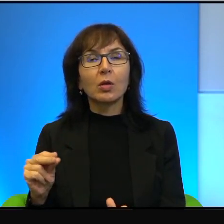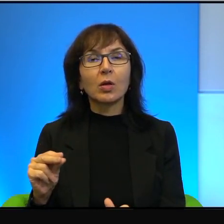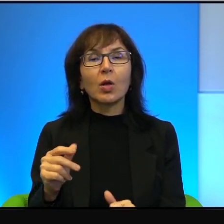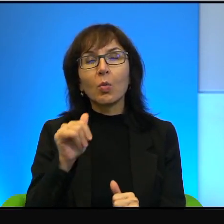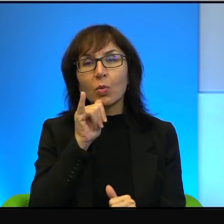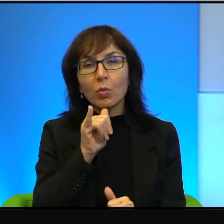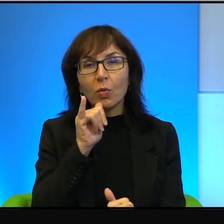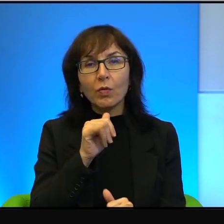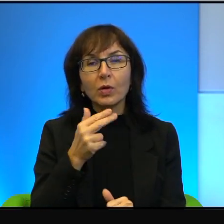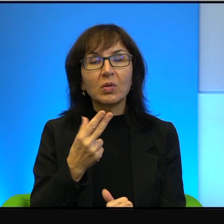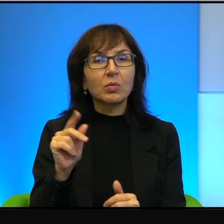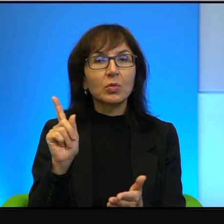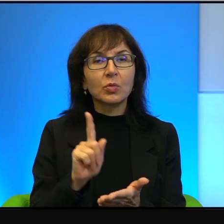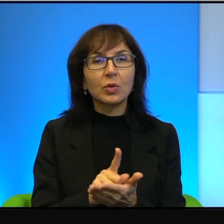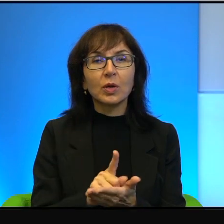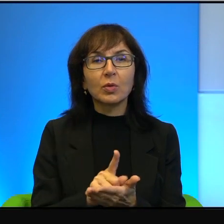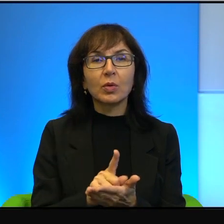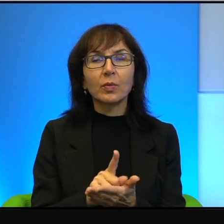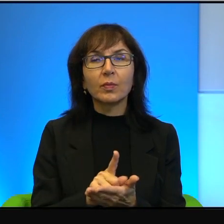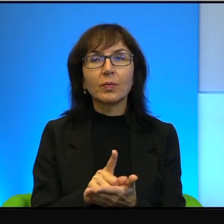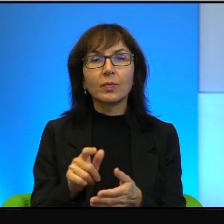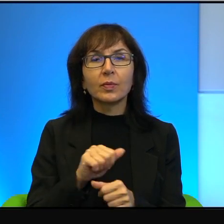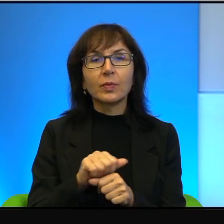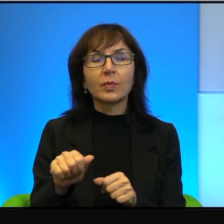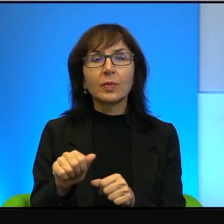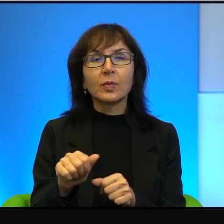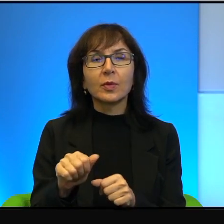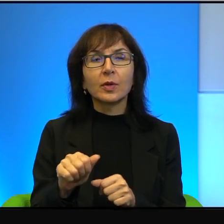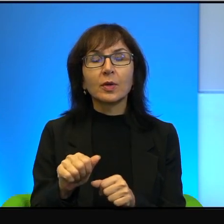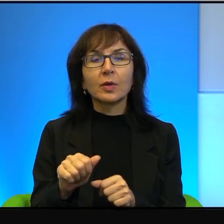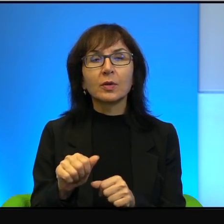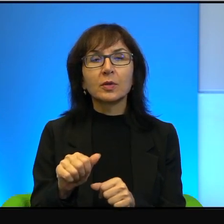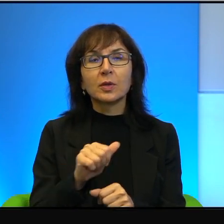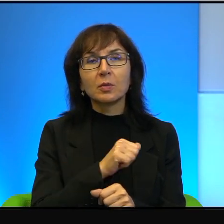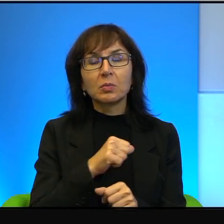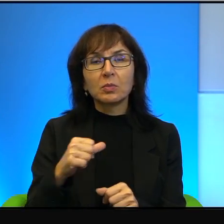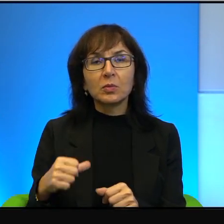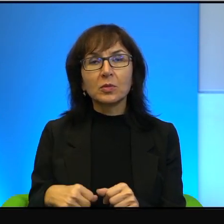I to jest też chyba, wie Pan, taki samo nakręcający się mechanizm,